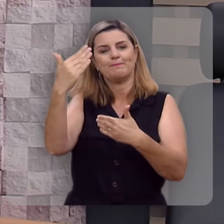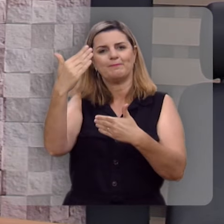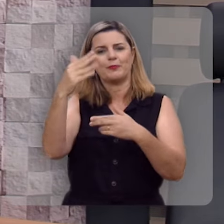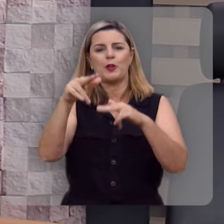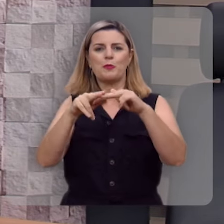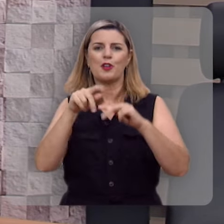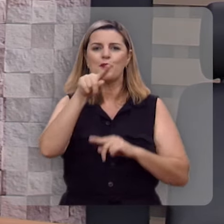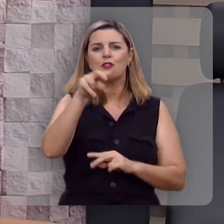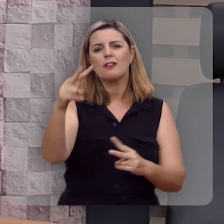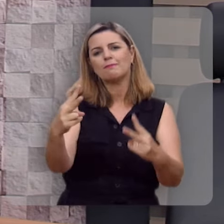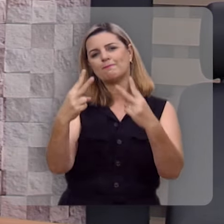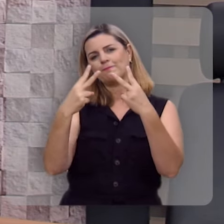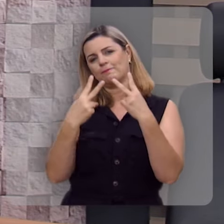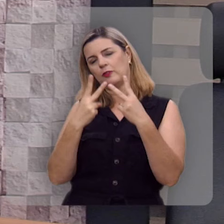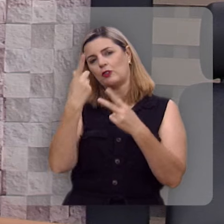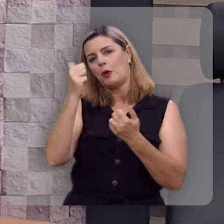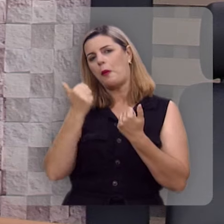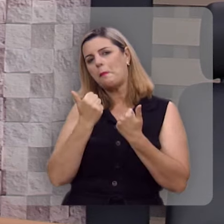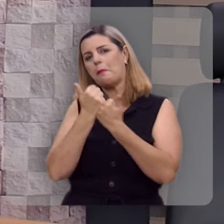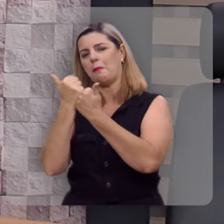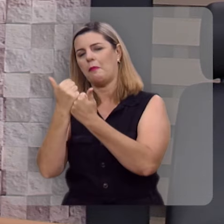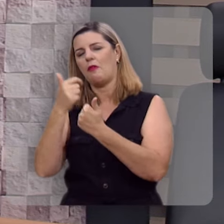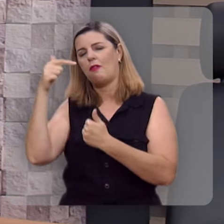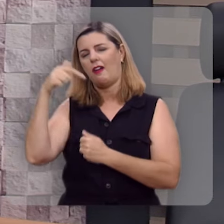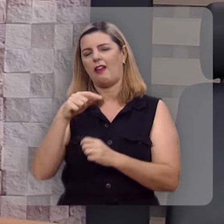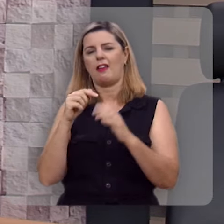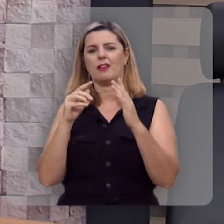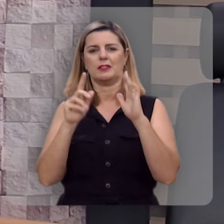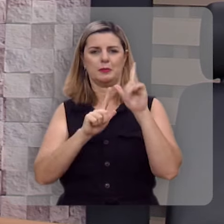pela sua audiência pelo seu apoio a este programa.